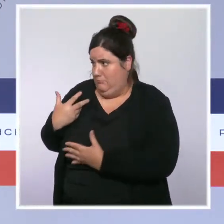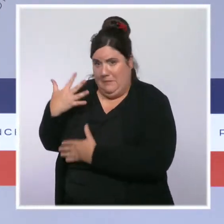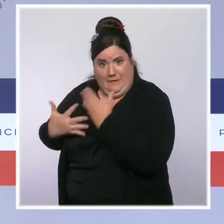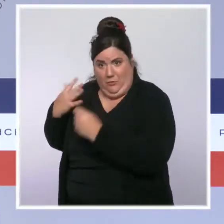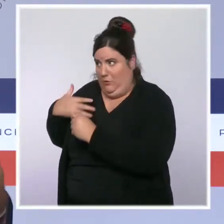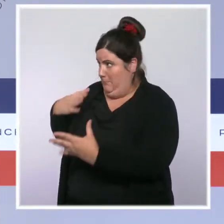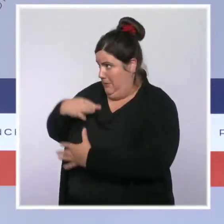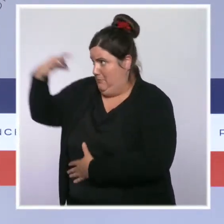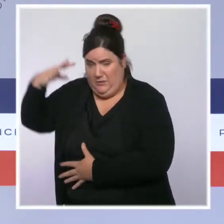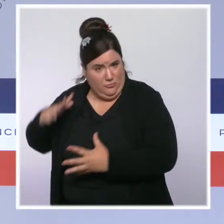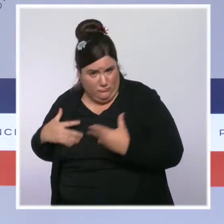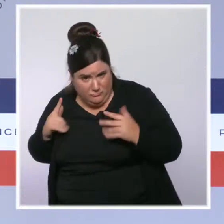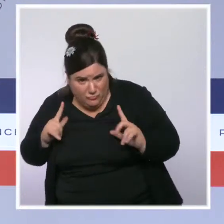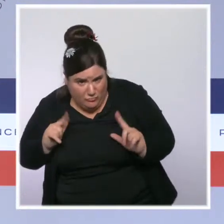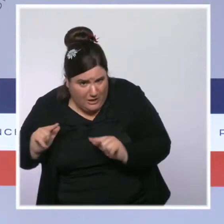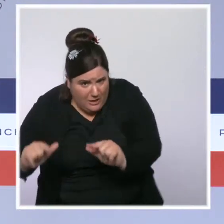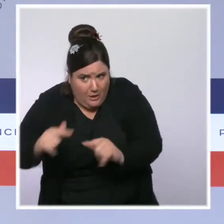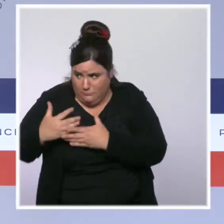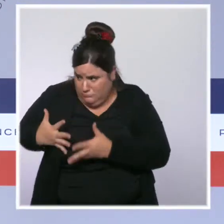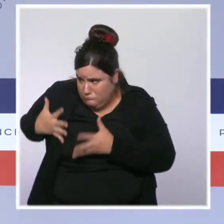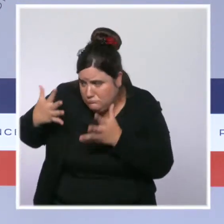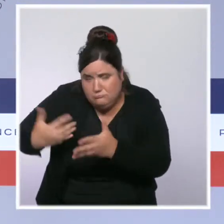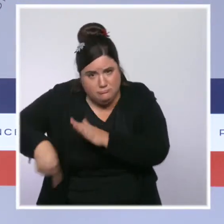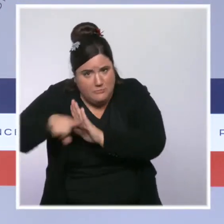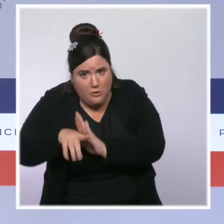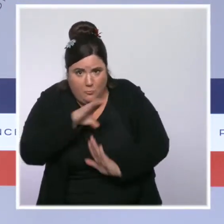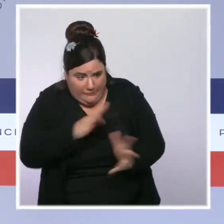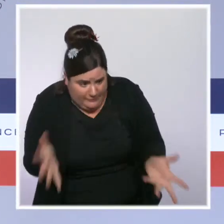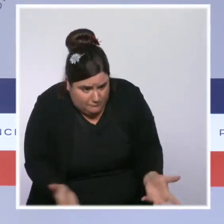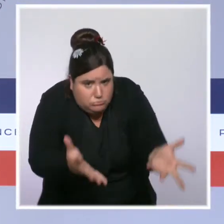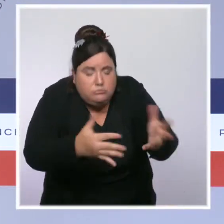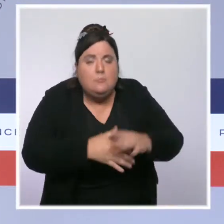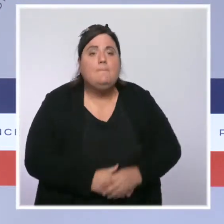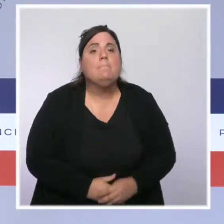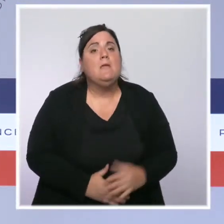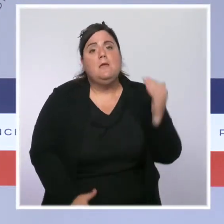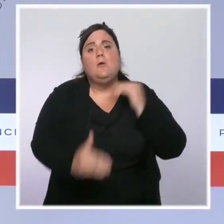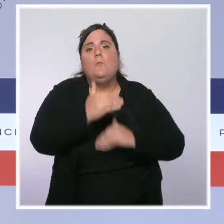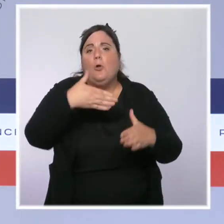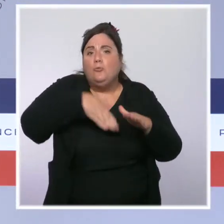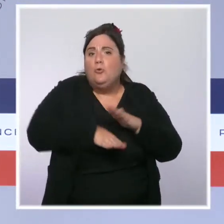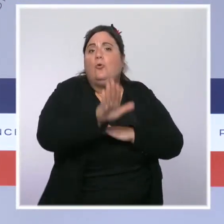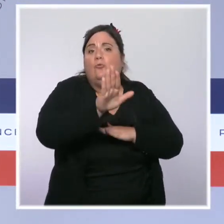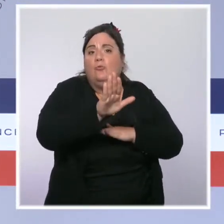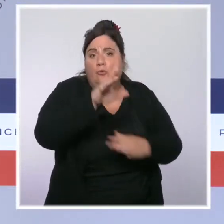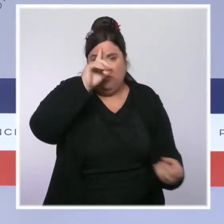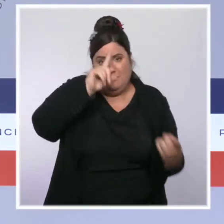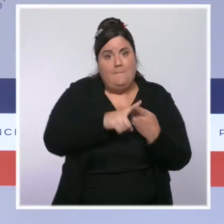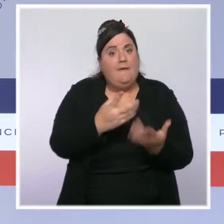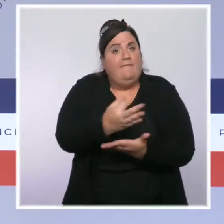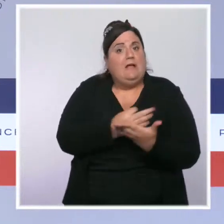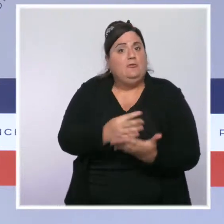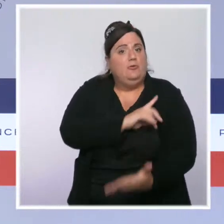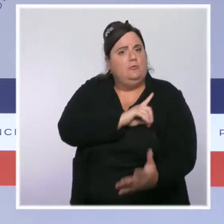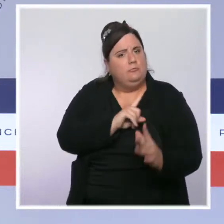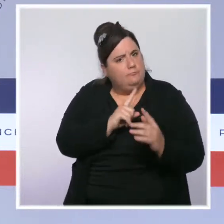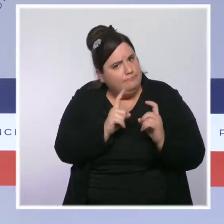Nous le faisons encore avec le plan de relance, de manière structurelle. Le meilleur moyen d'avoir une facture d'énergie qui baisse, c'est de pouvoir isoler son logement,